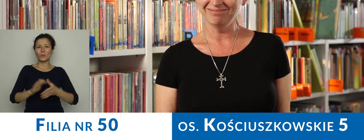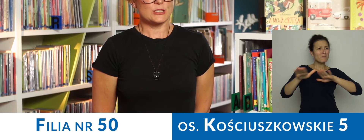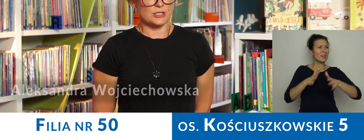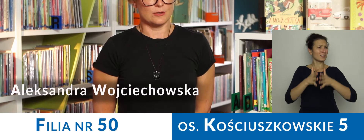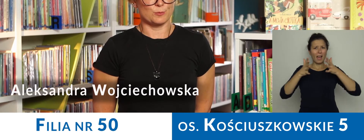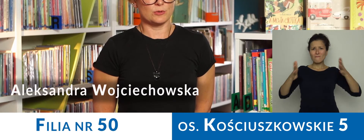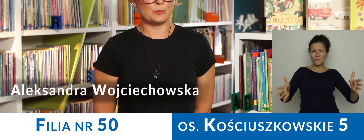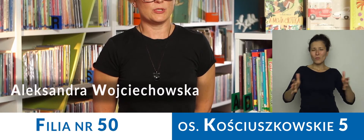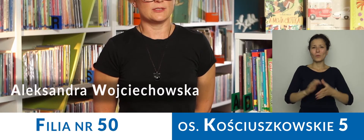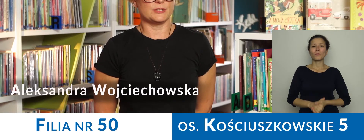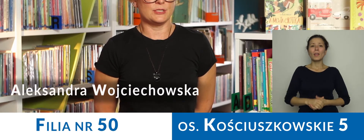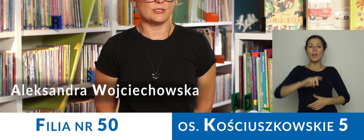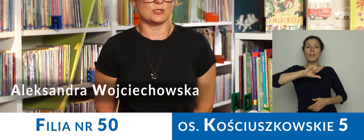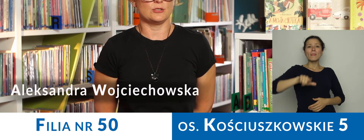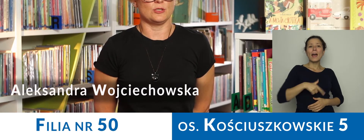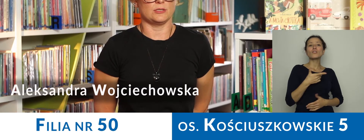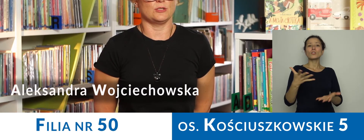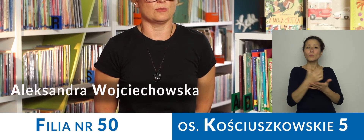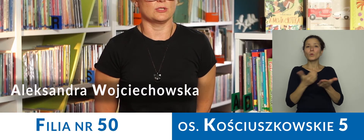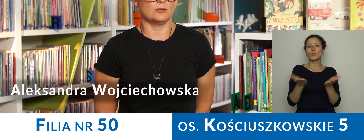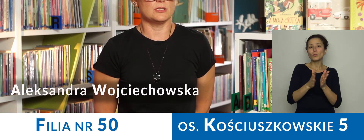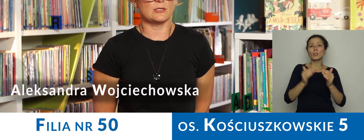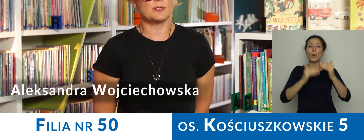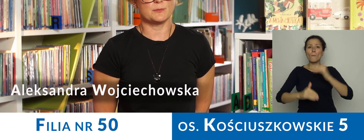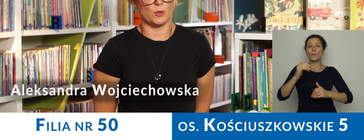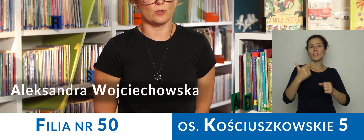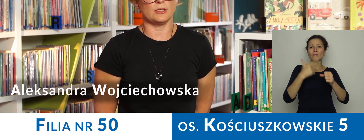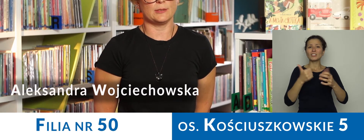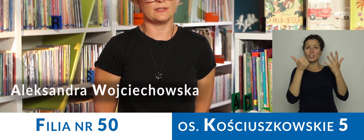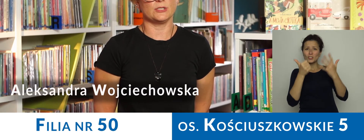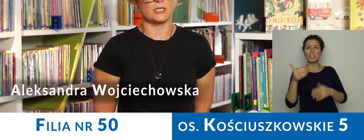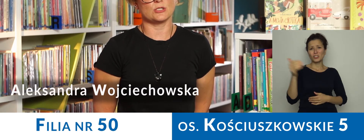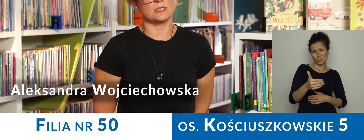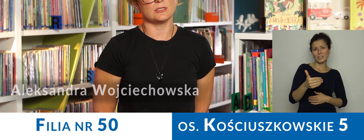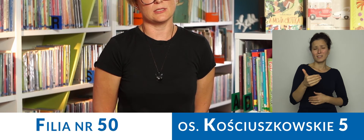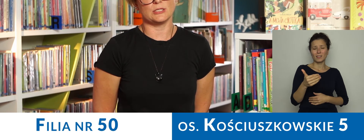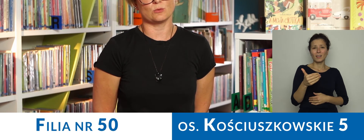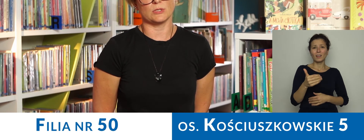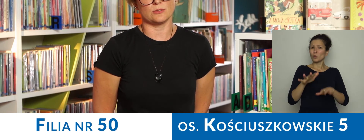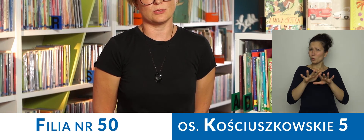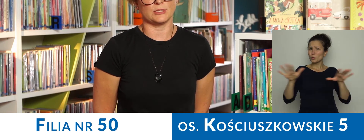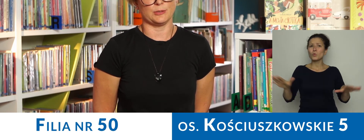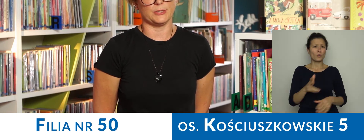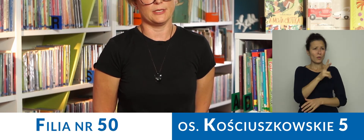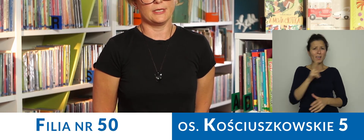Nasz księgozbiór to ponad 26 000 książek i każdy znajdzie coś dla siebie.